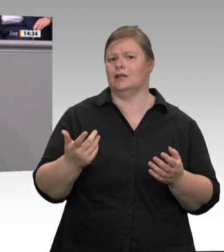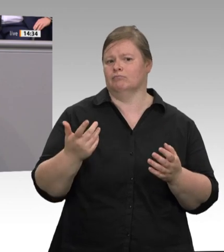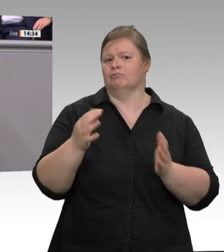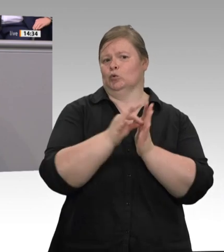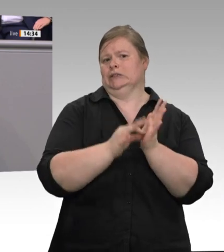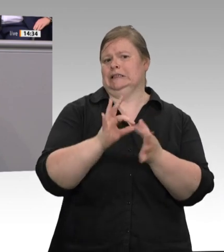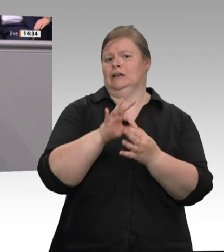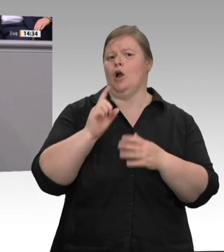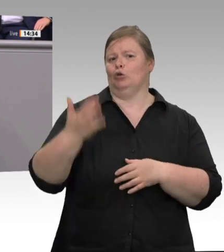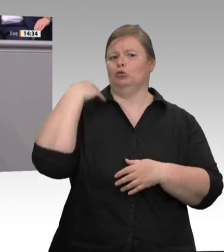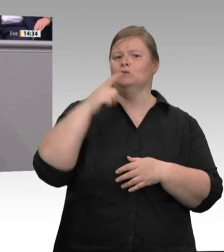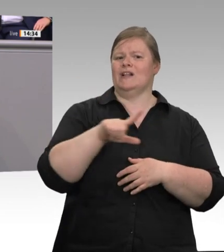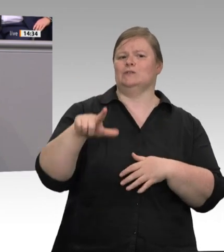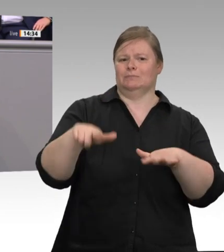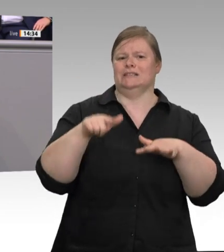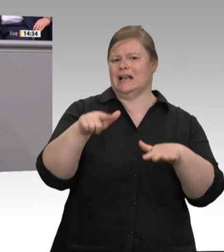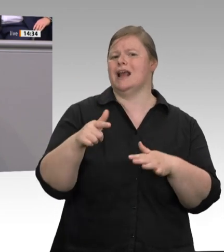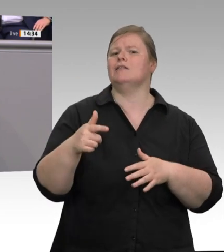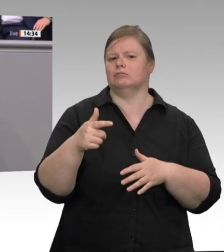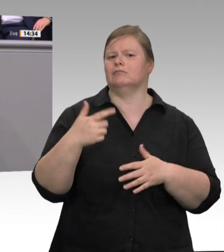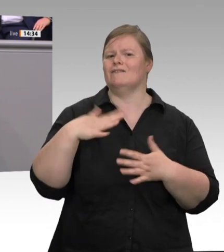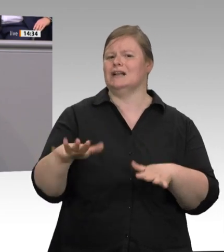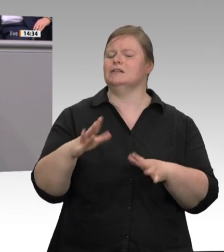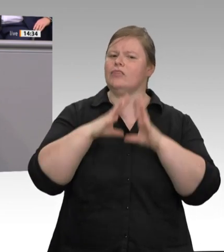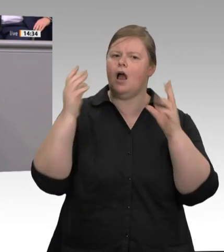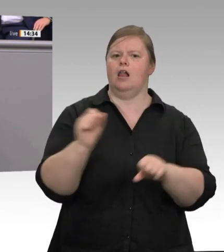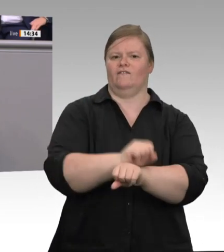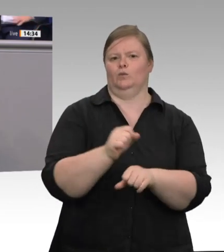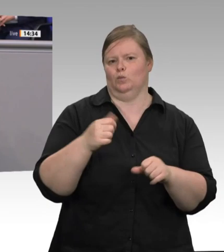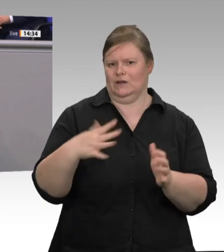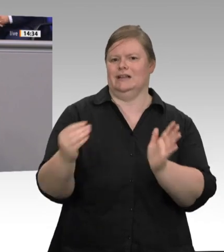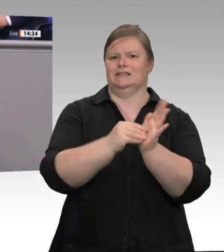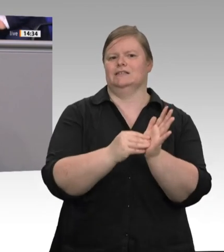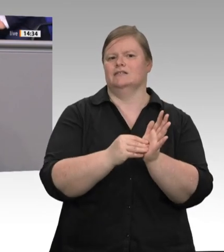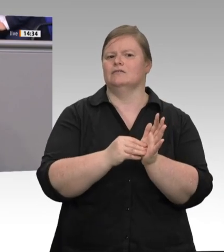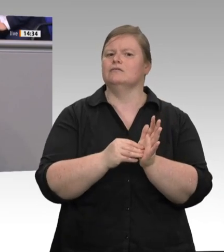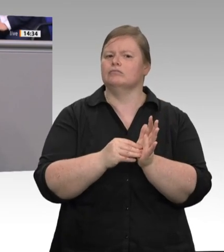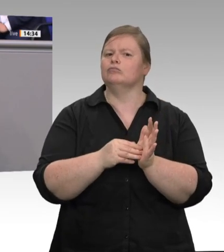Planstellen besetzt sein. Wir haben sie aufgestockt; aber es gibt die Information, dass